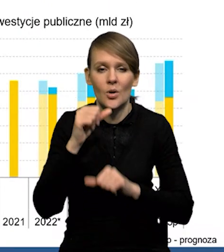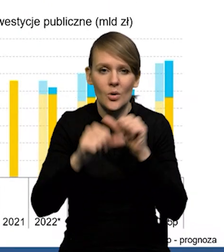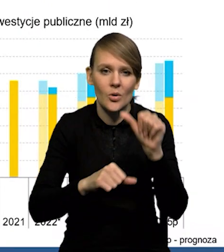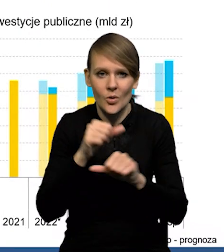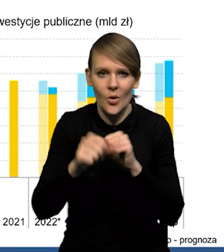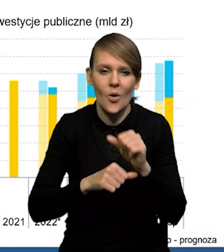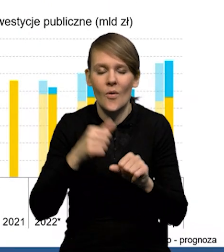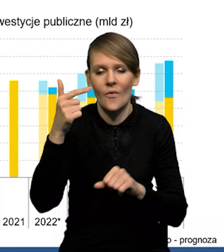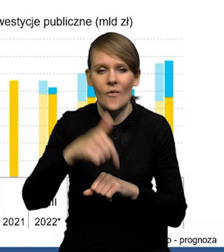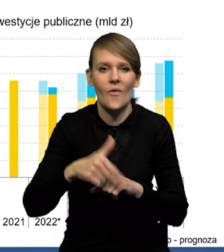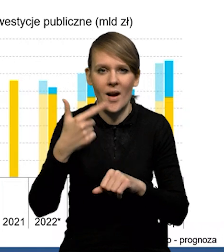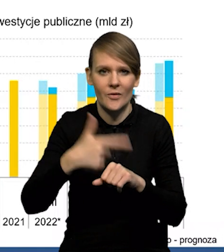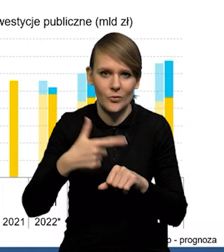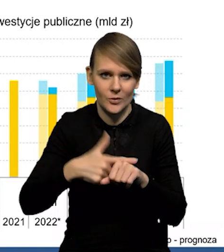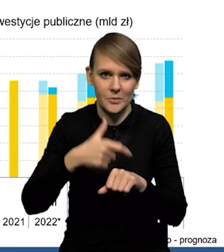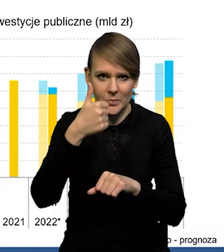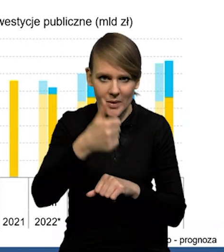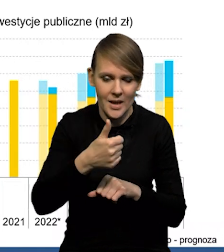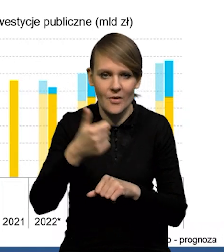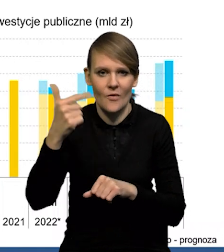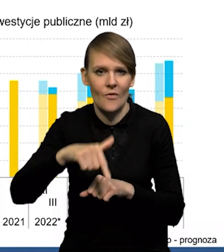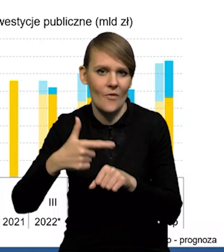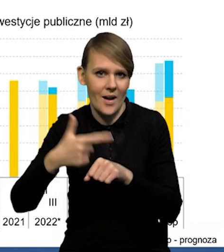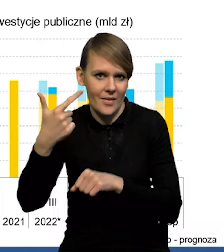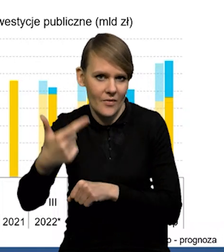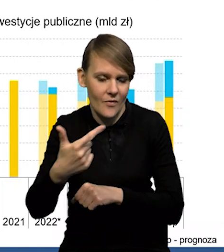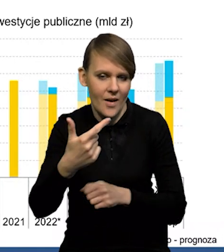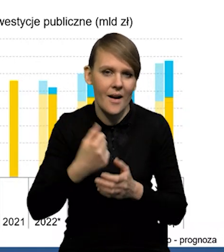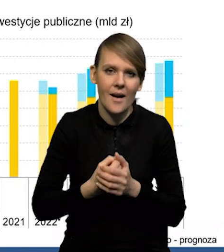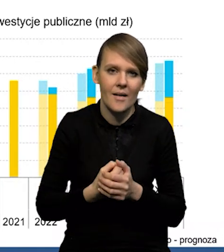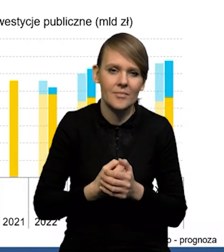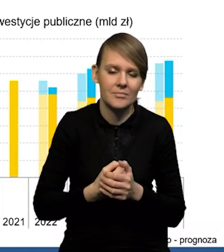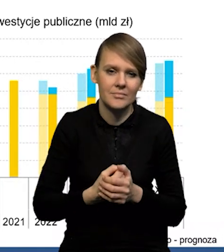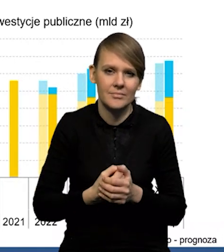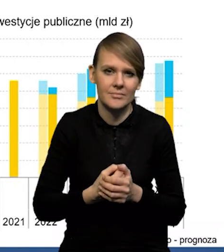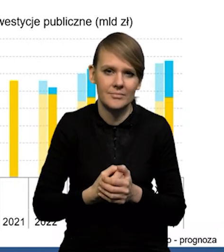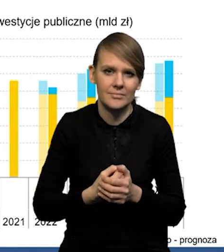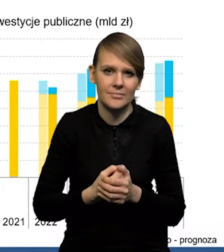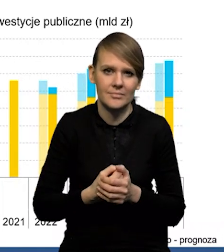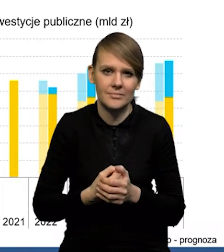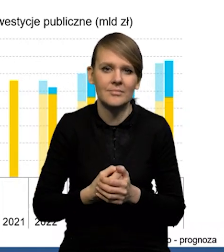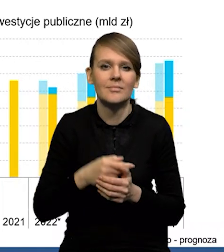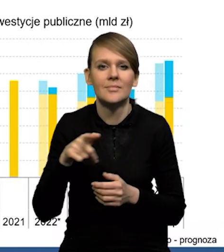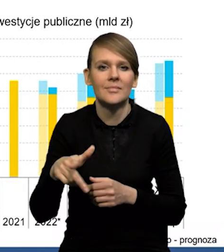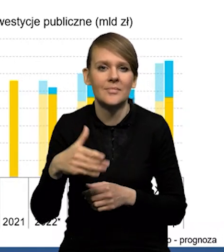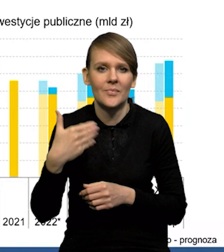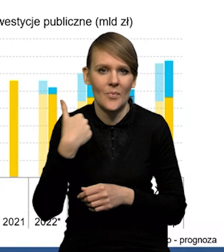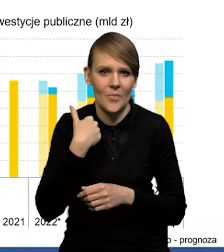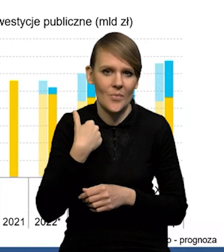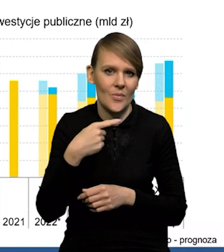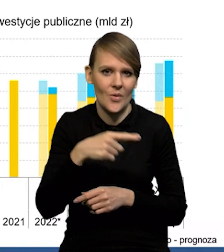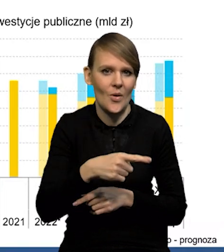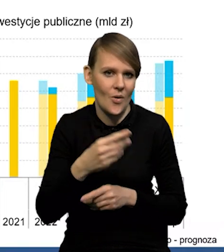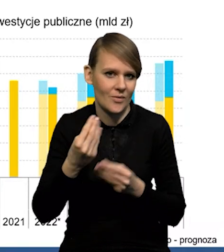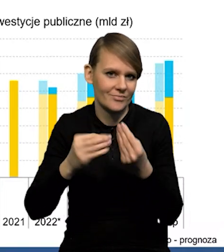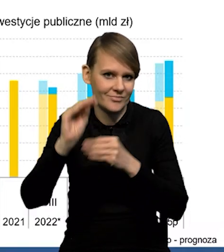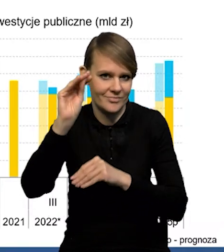w roku 2021-22 mieliśmy dodatnią dynamikę inwestycji publicznych.